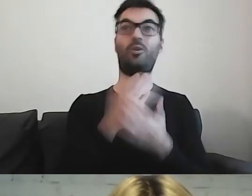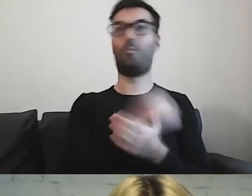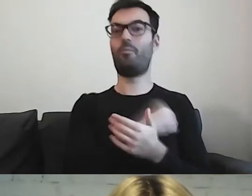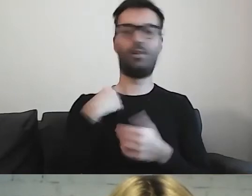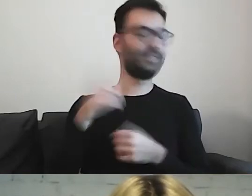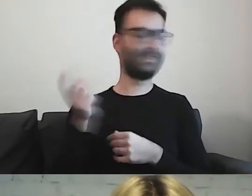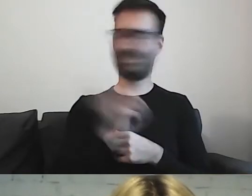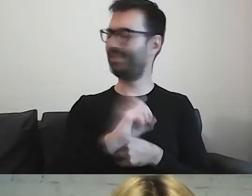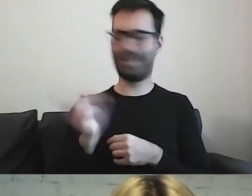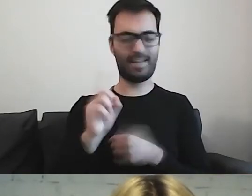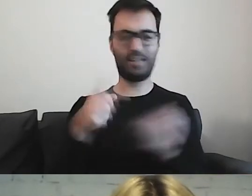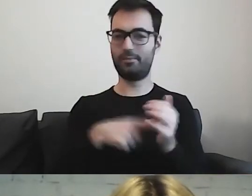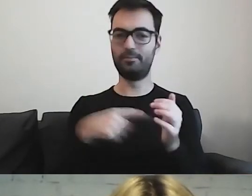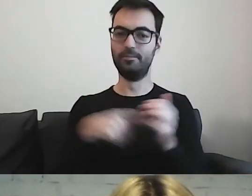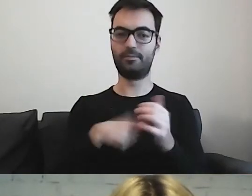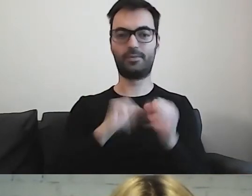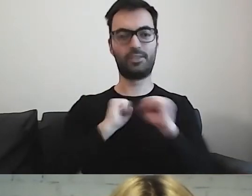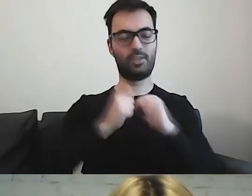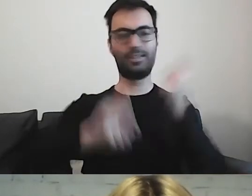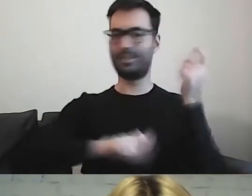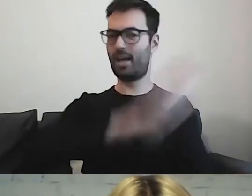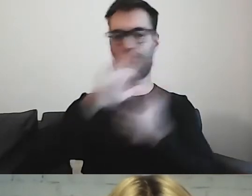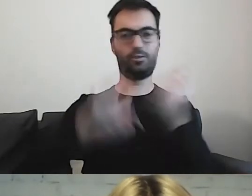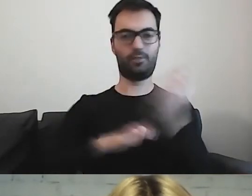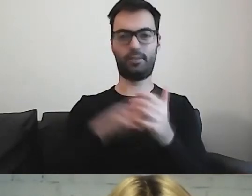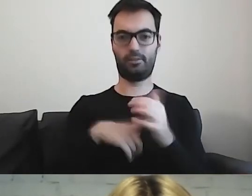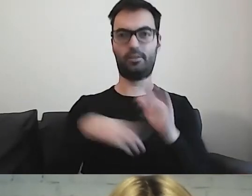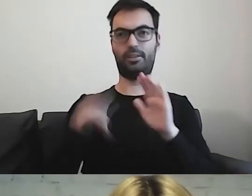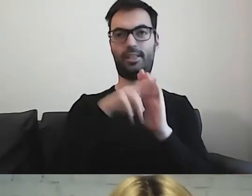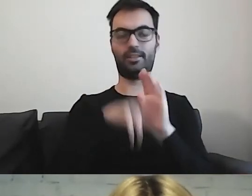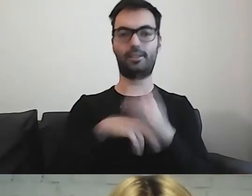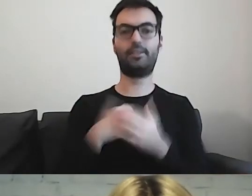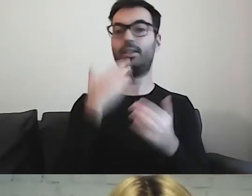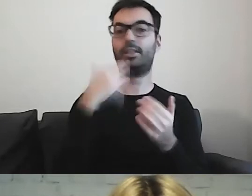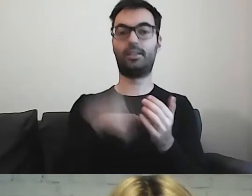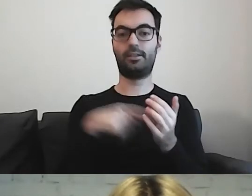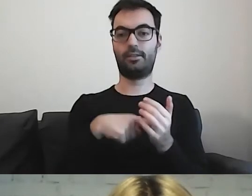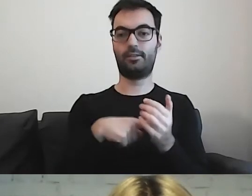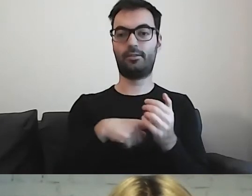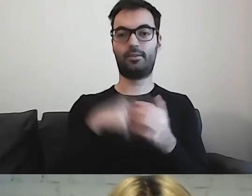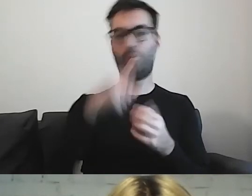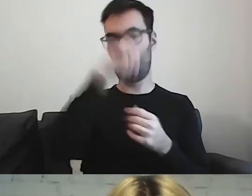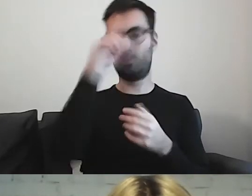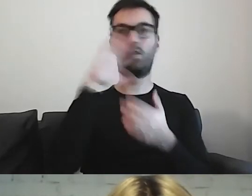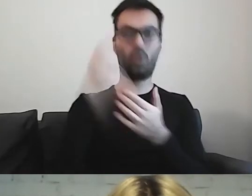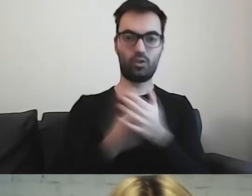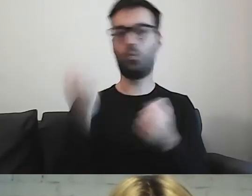Funkcjonuje na całym świecie. Korzystają z tego inne kraje.